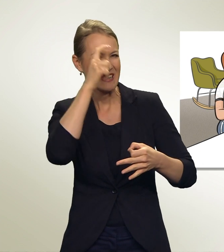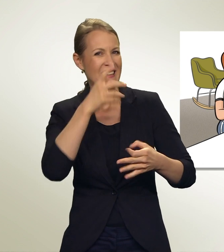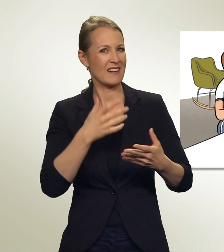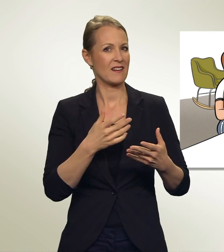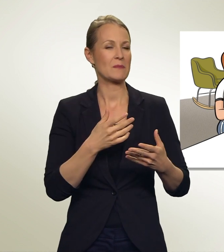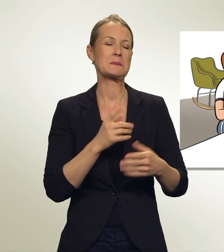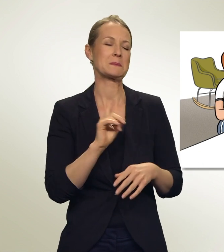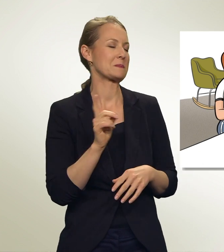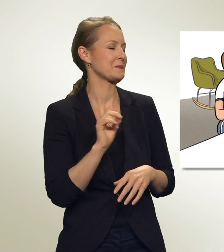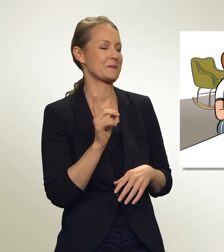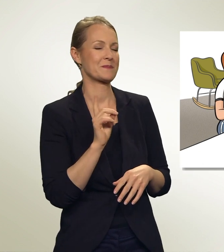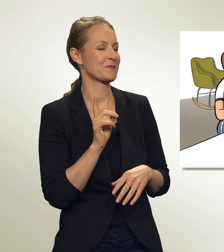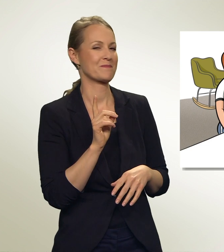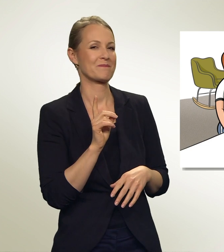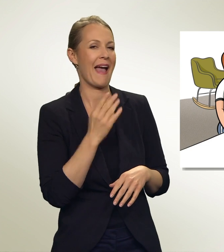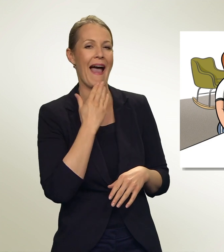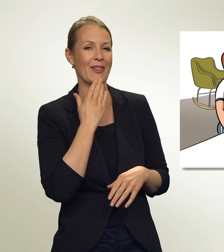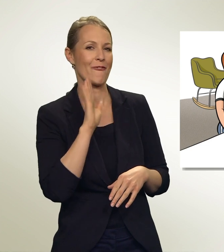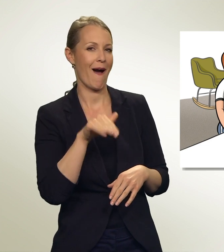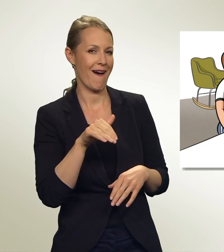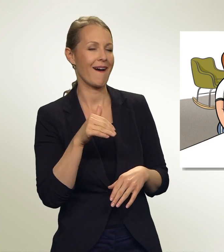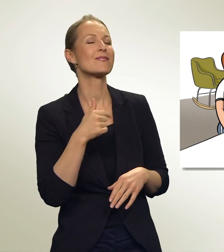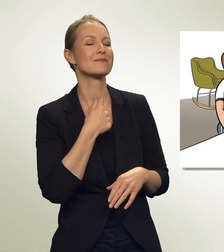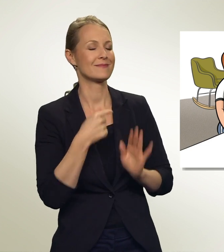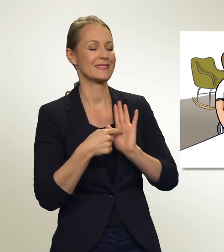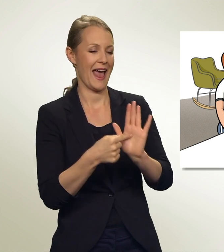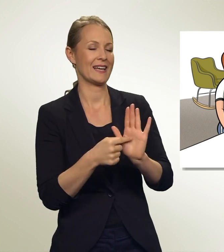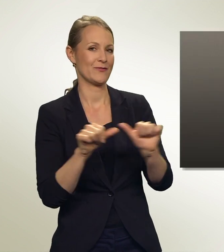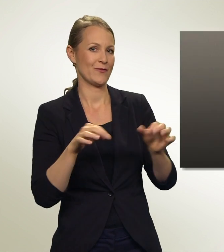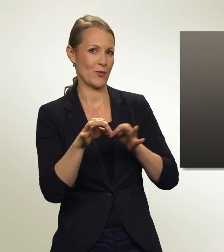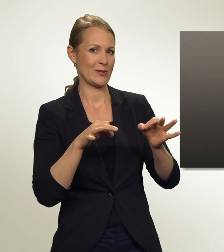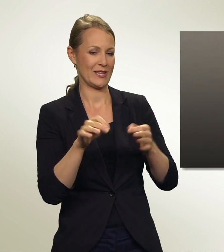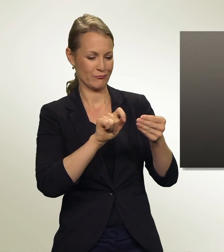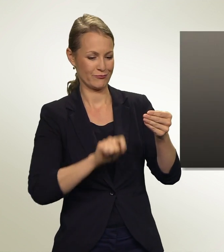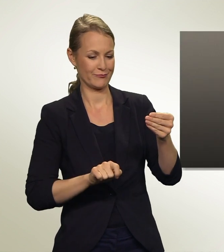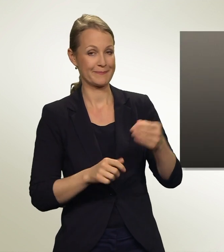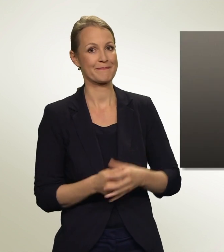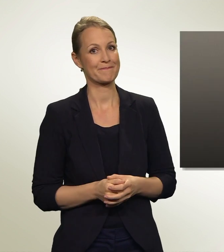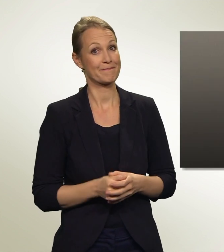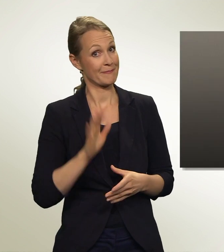Hey, das ist überhaupt nicht kompliziert. Ich zeige dir, wie es geht. Das ist dein Wahlmaterial.